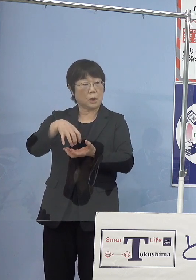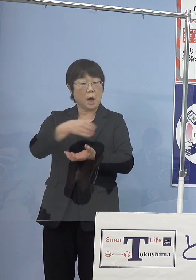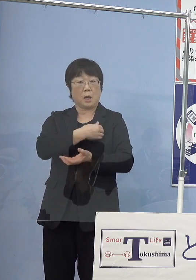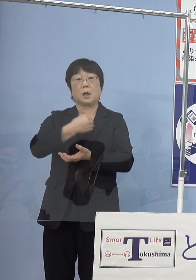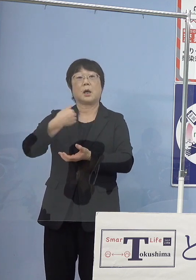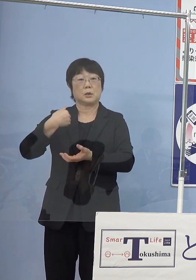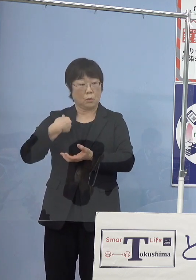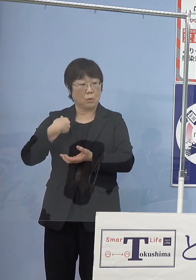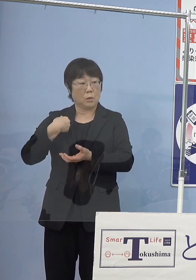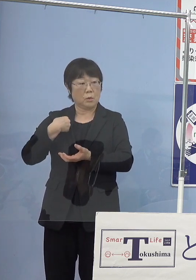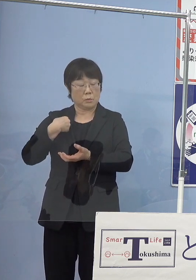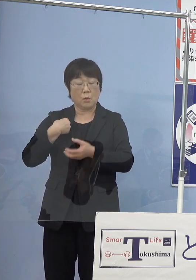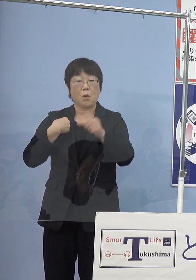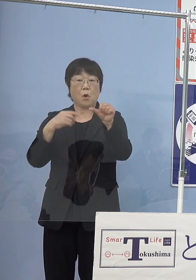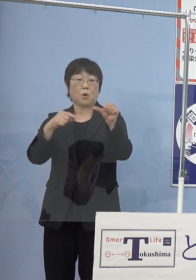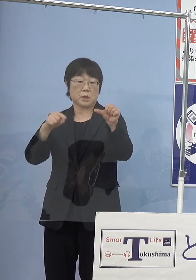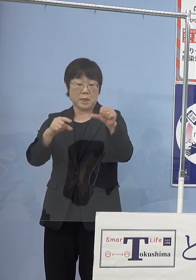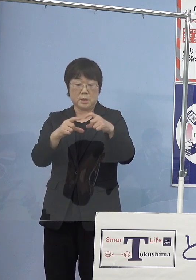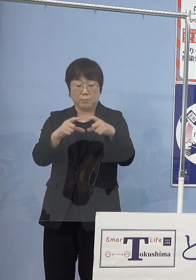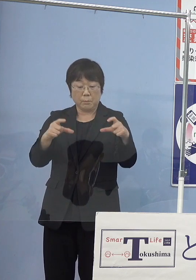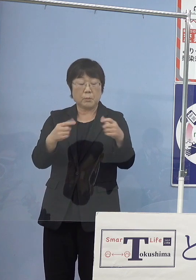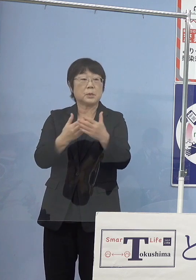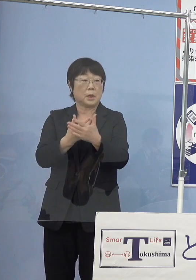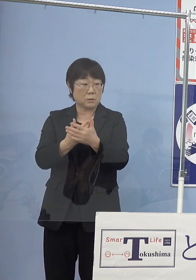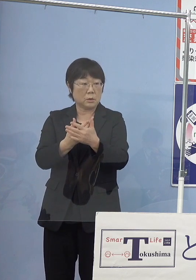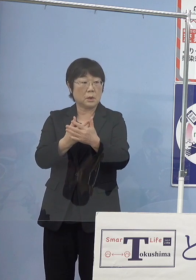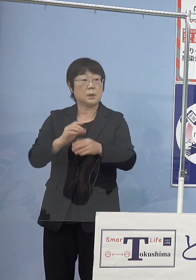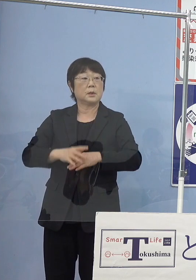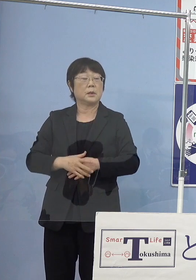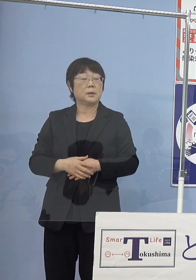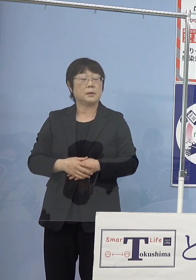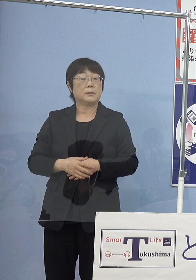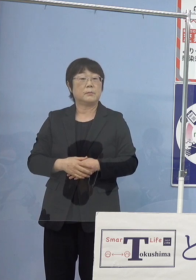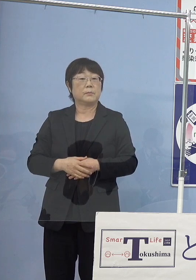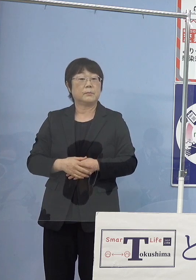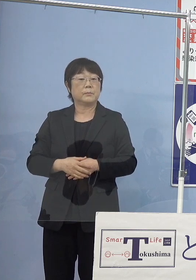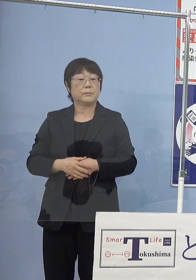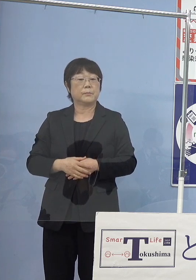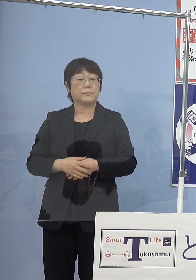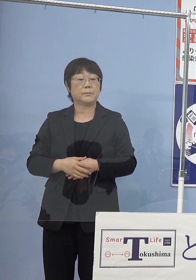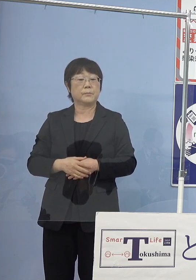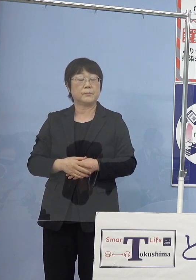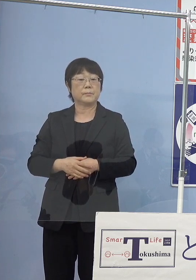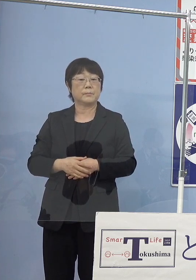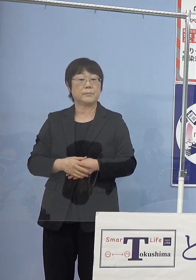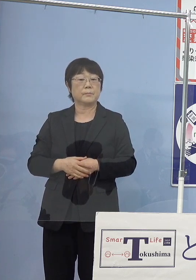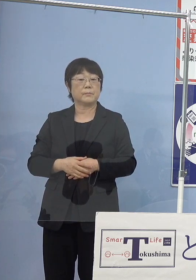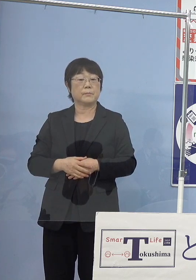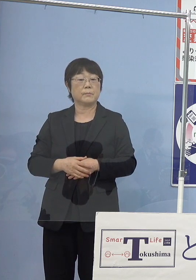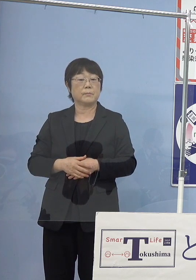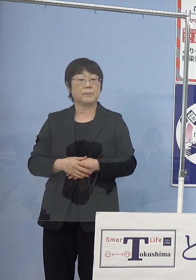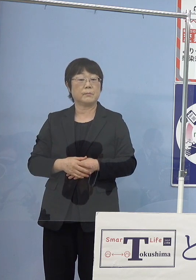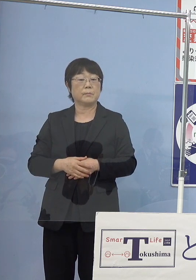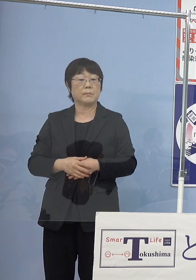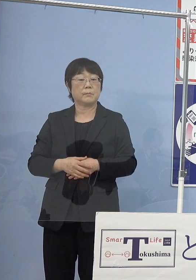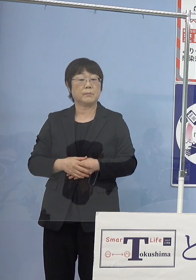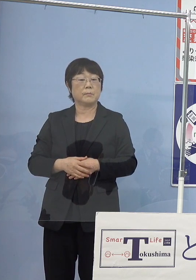5センチを超えるということなので 初めてのいわゆる収穫は